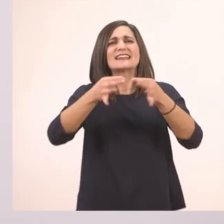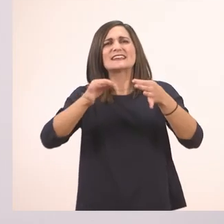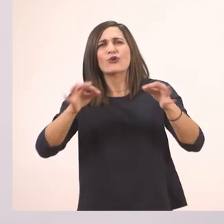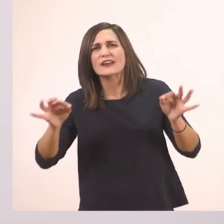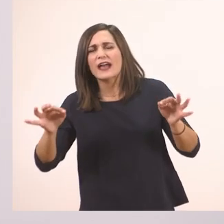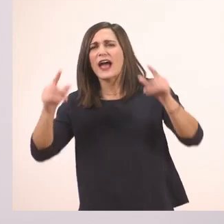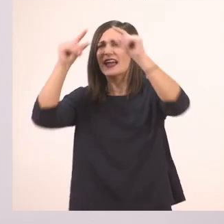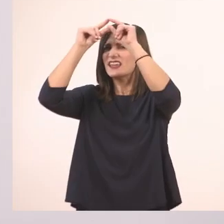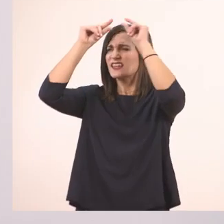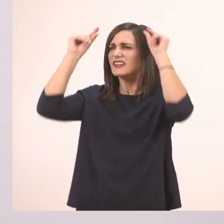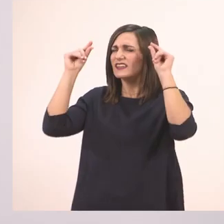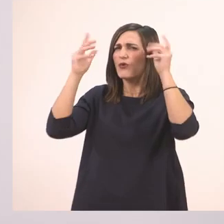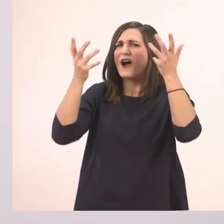Ιωάννα;